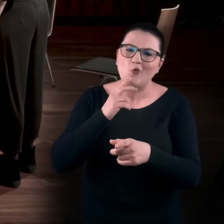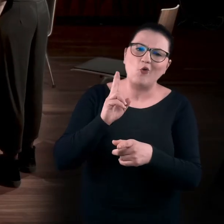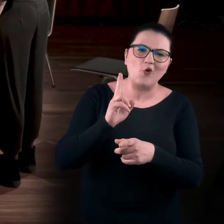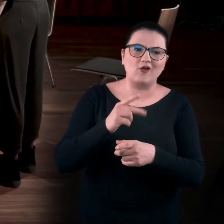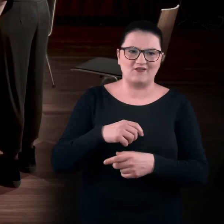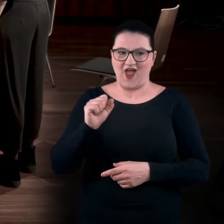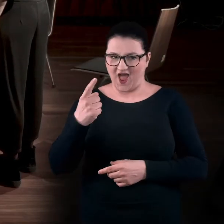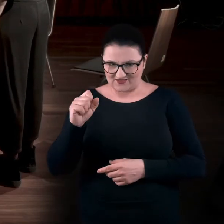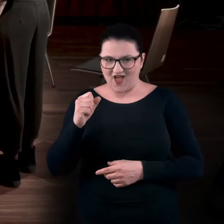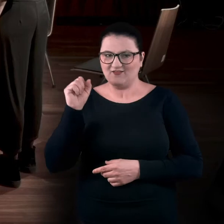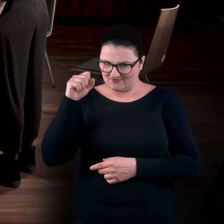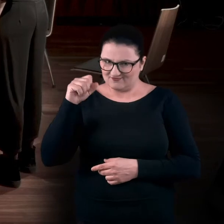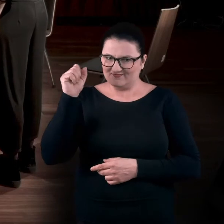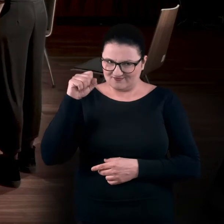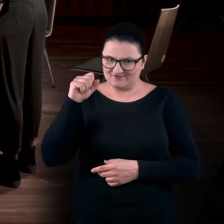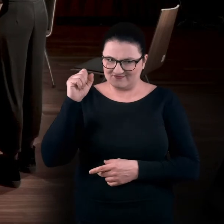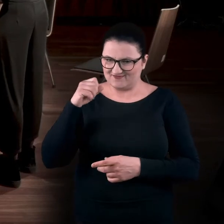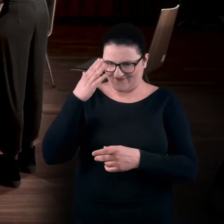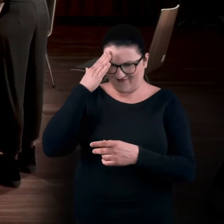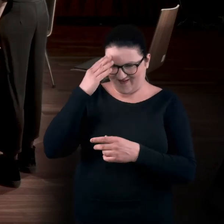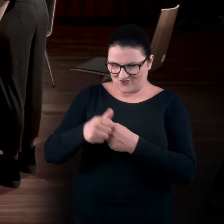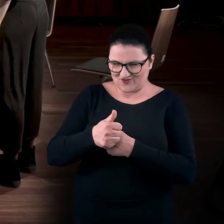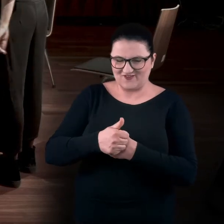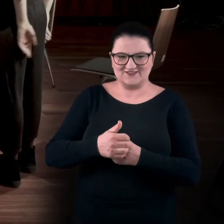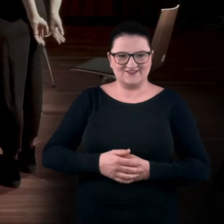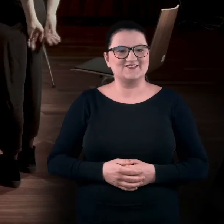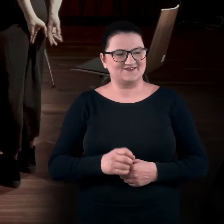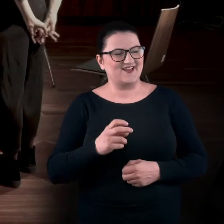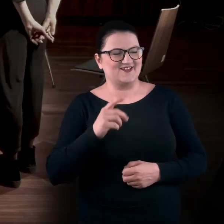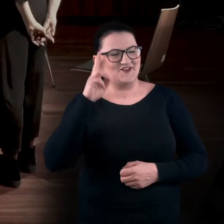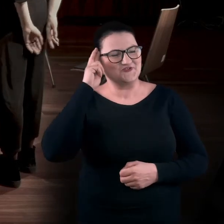Ada, kiwasz głową tak, jakbyś widziała, o co mi chodzi. Rozumiem, rozumiem.